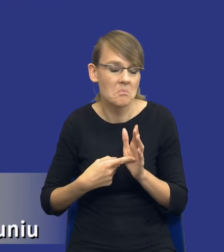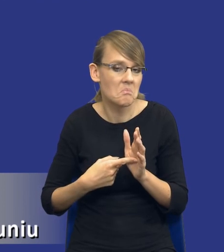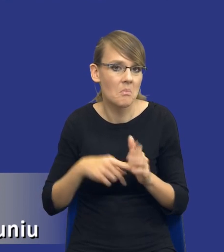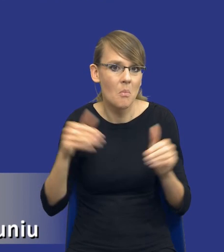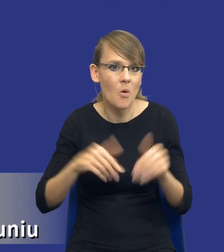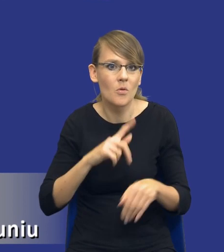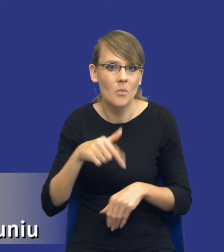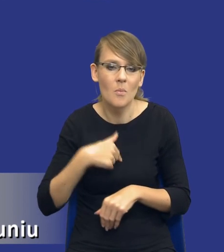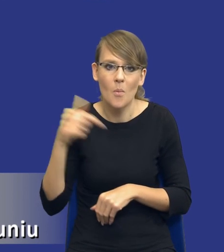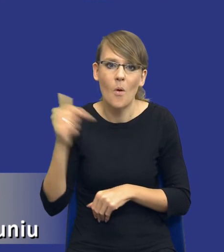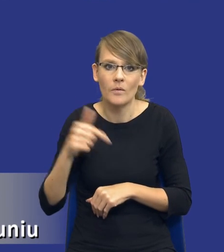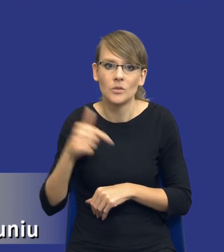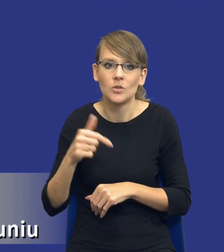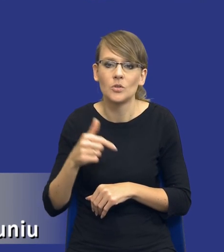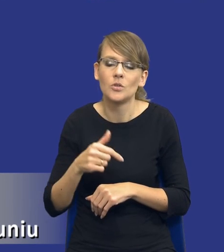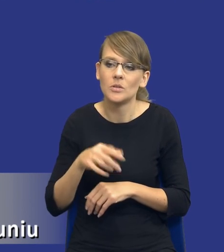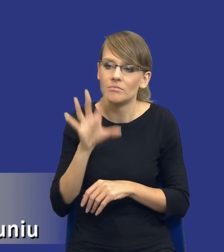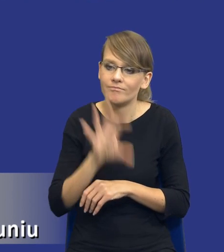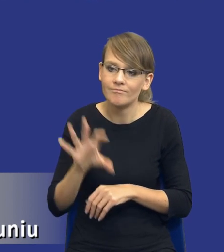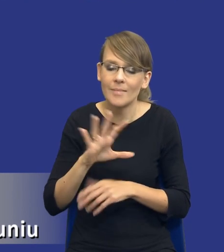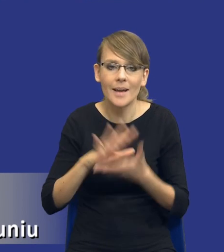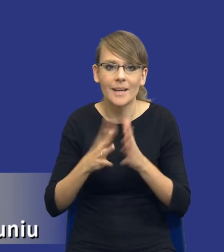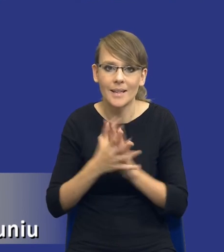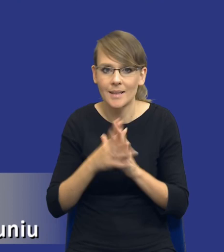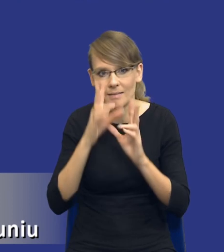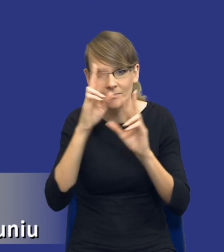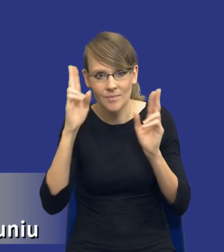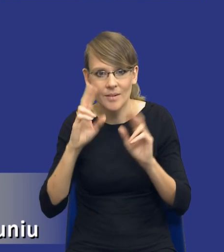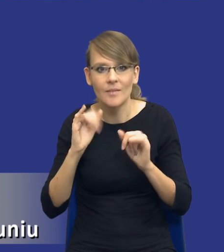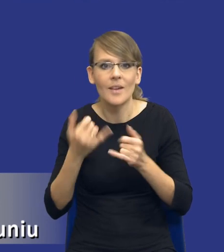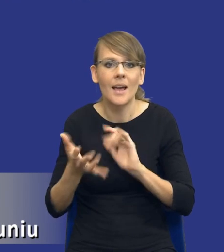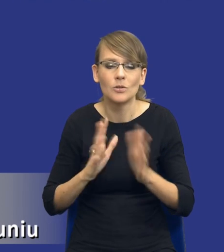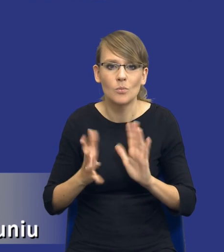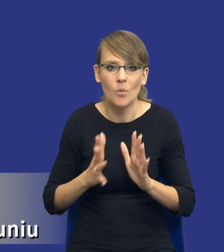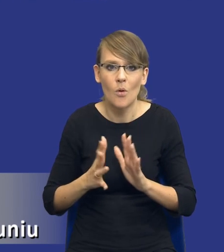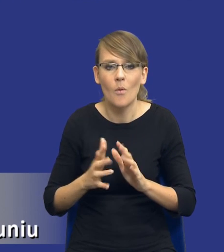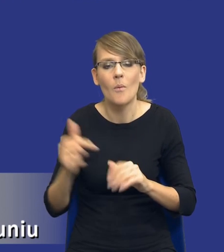czas i właśnie rozeznać rynek, w jaki sposób powinniśmy to założone zamówienie